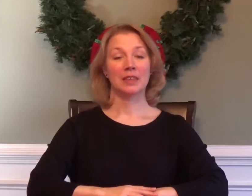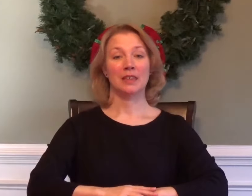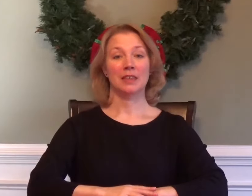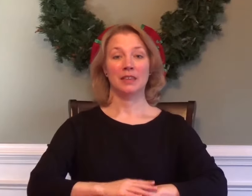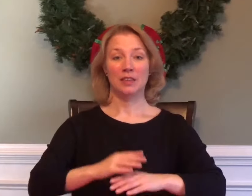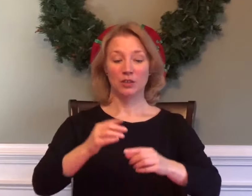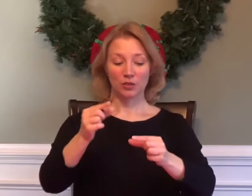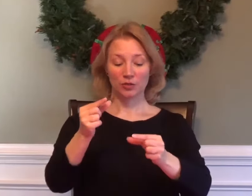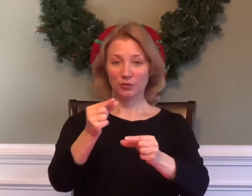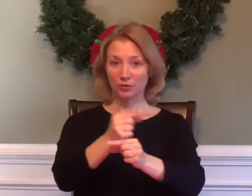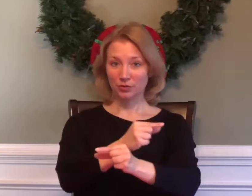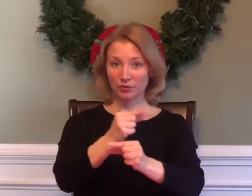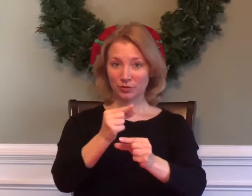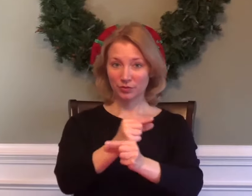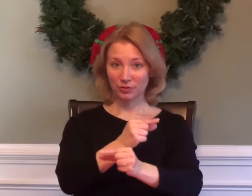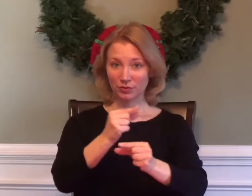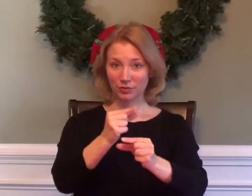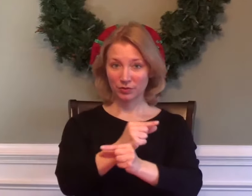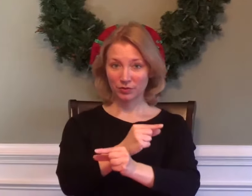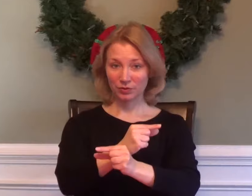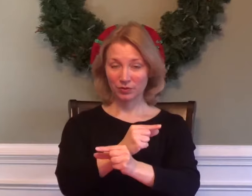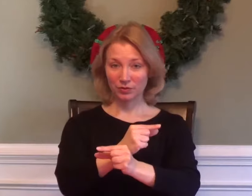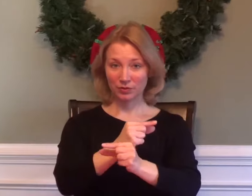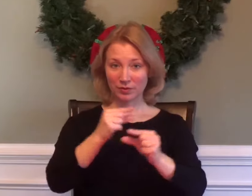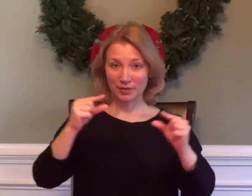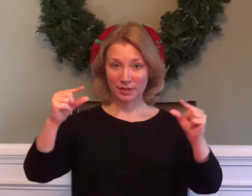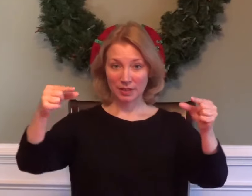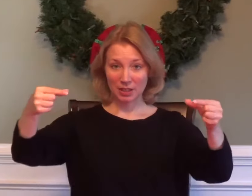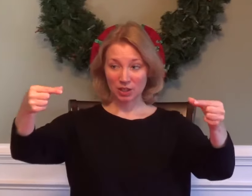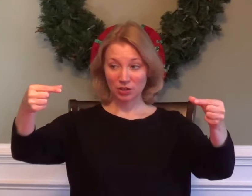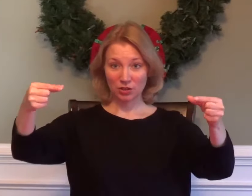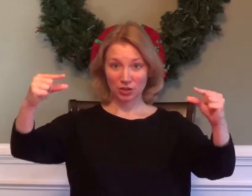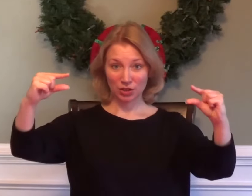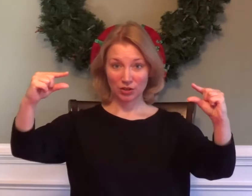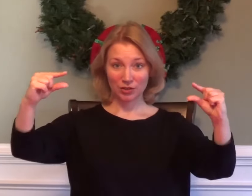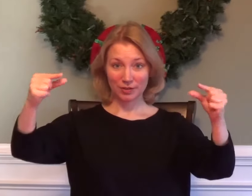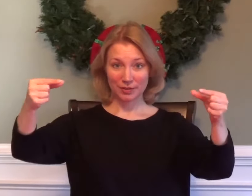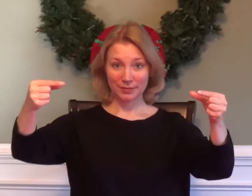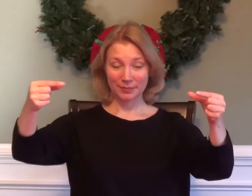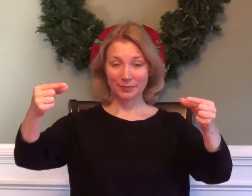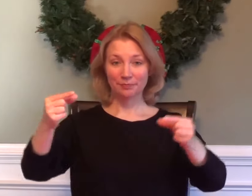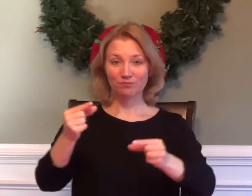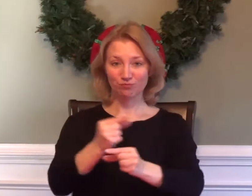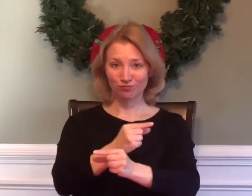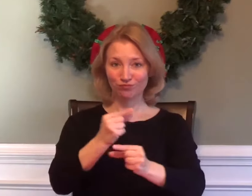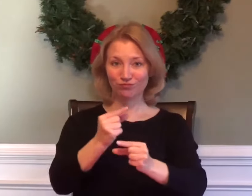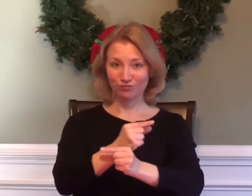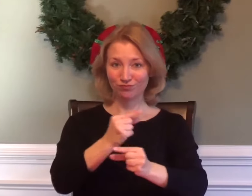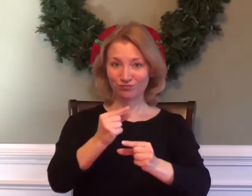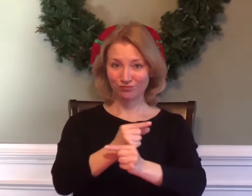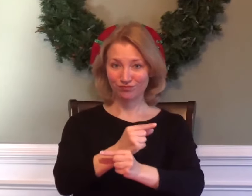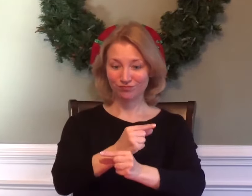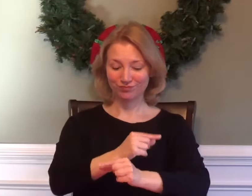GEOMETRY